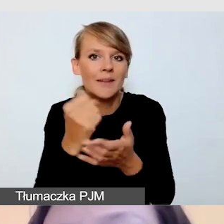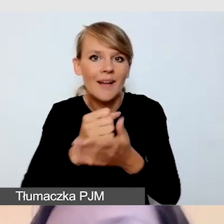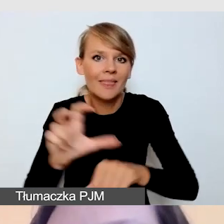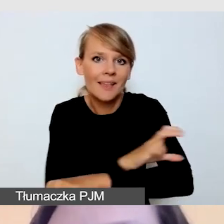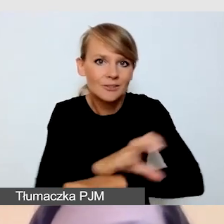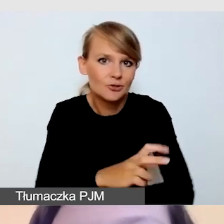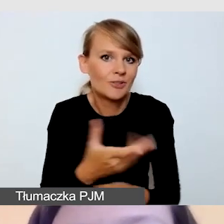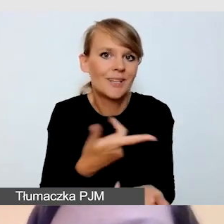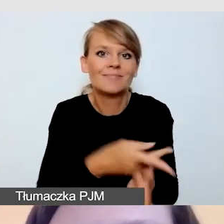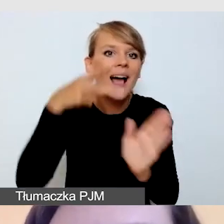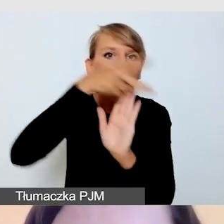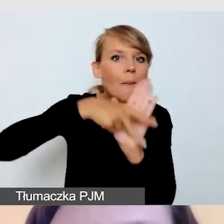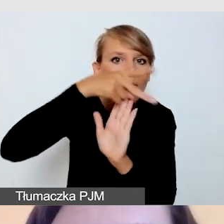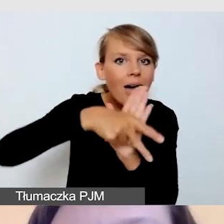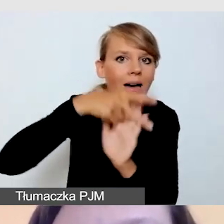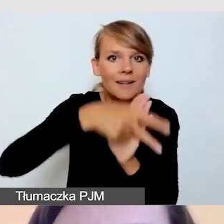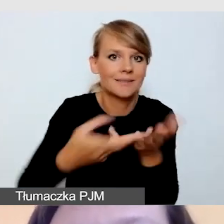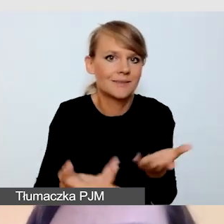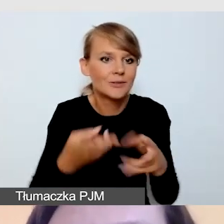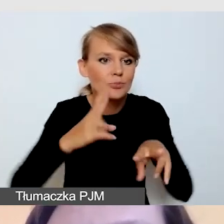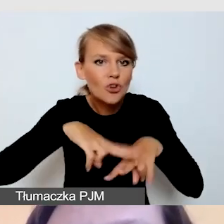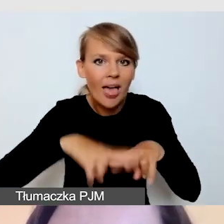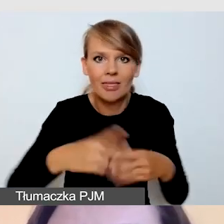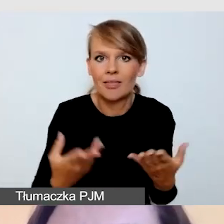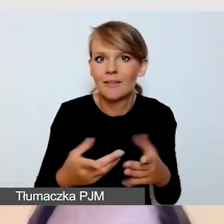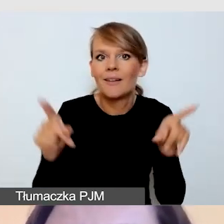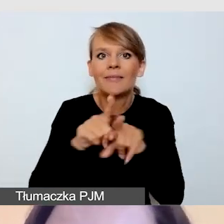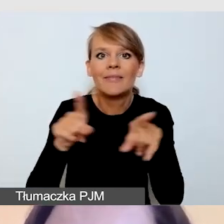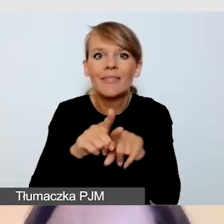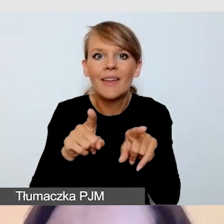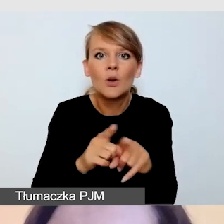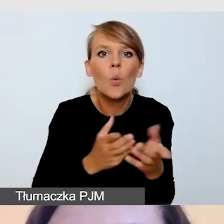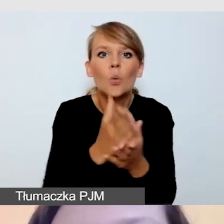kwestie związane z usługami dostępności.